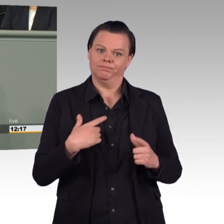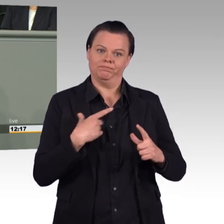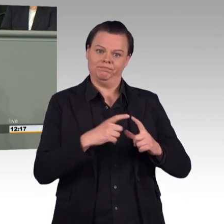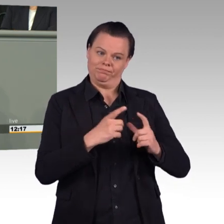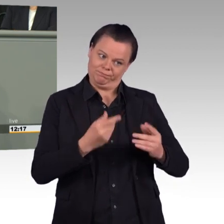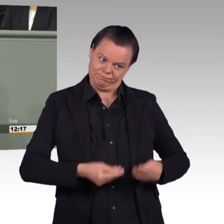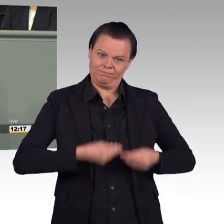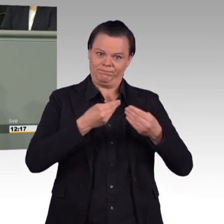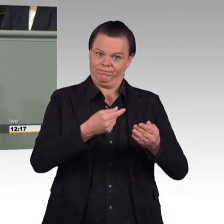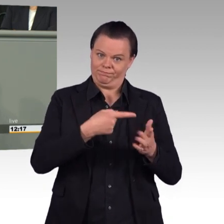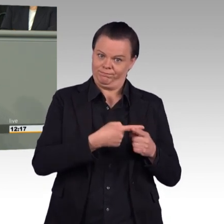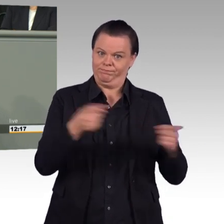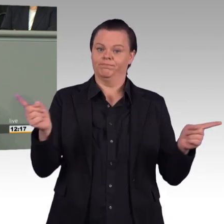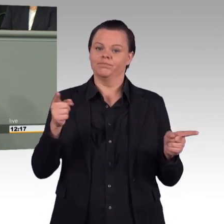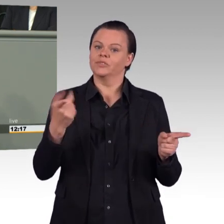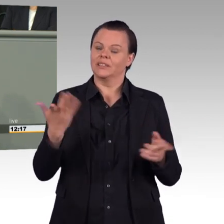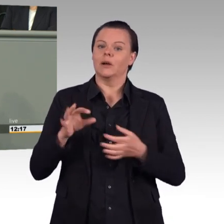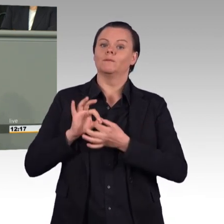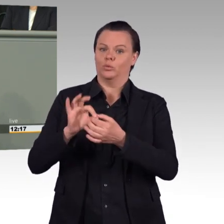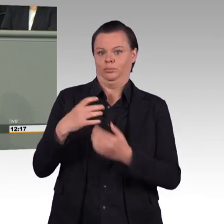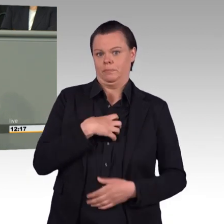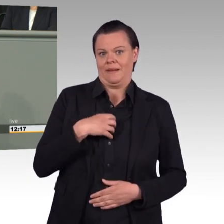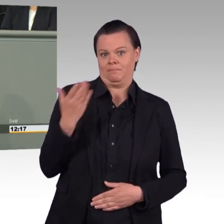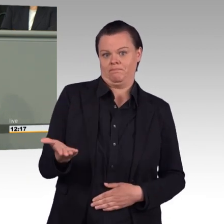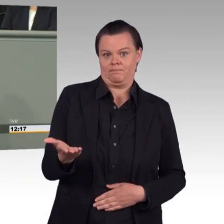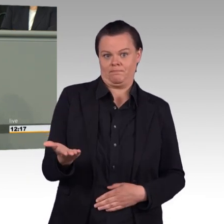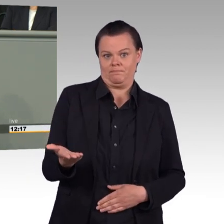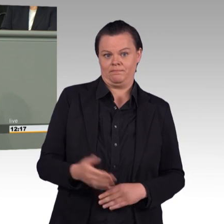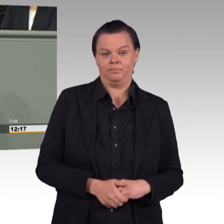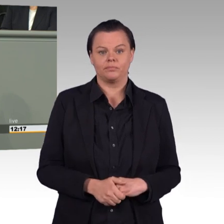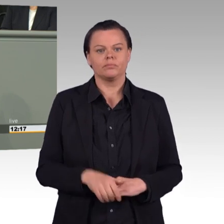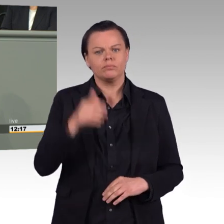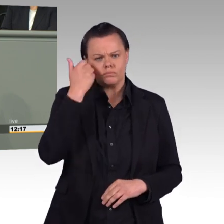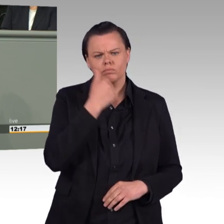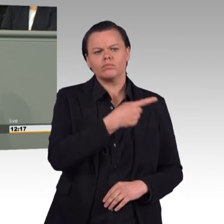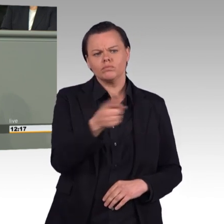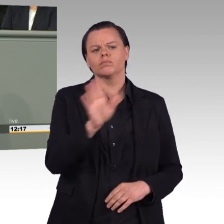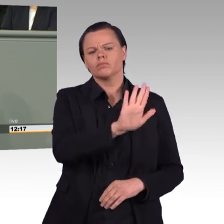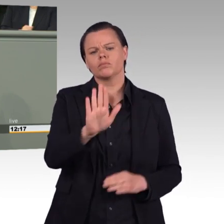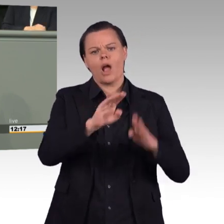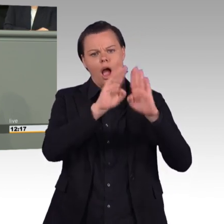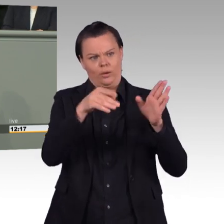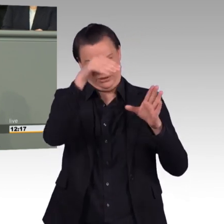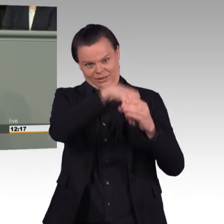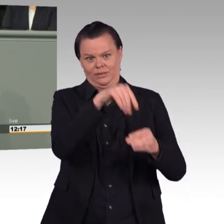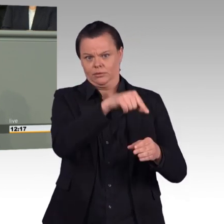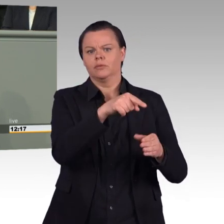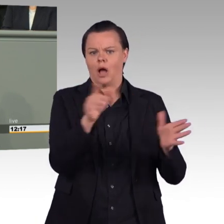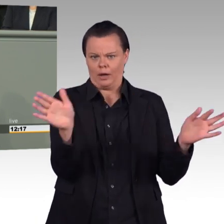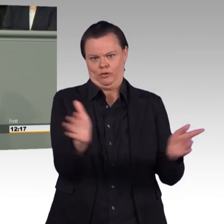Damit können Sie einen erheblichen Beitrag zur Attraktivitätssteigerung des Arbeitgebers Bundeswehr leisten. Und wenn Sie die Einsatzbereitschaft der Truppe